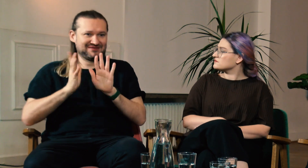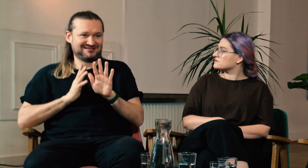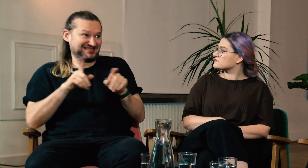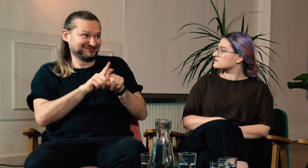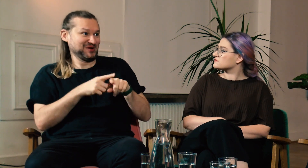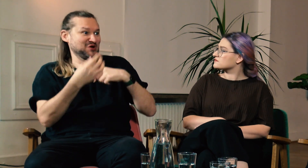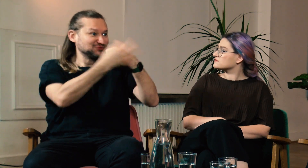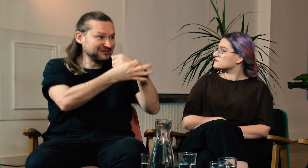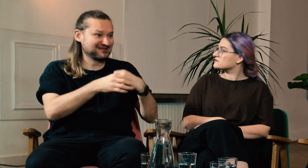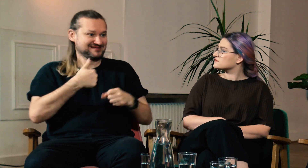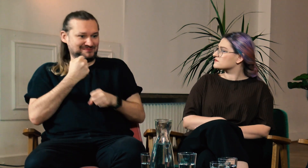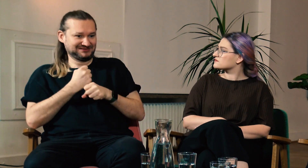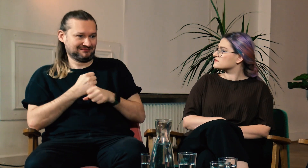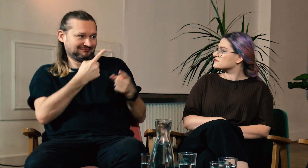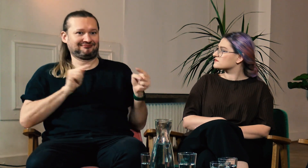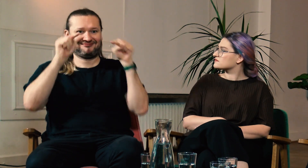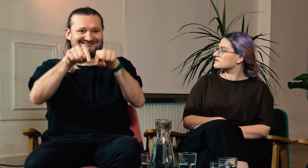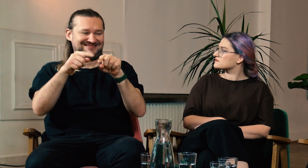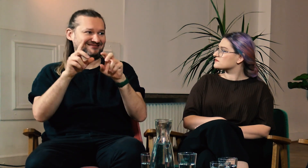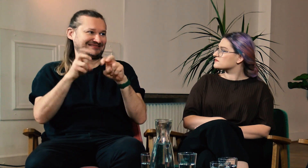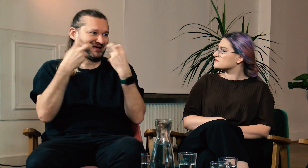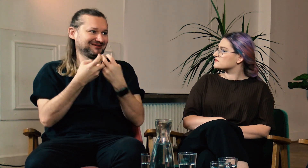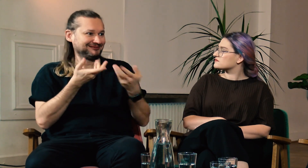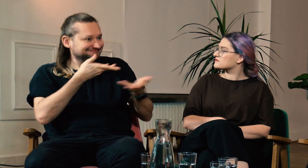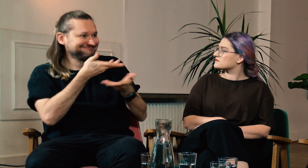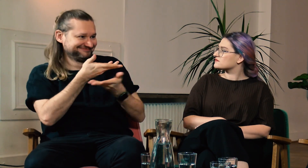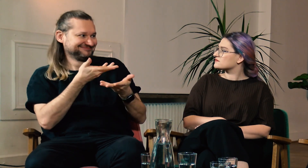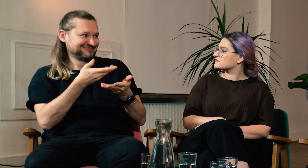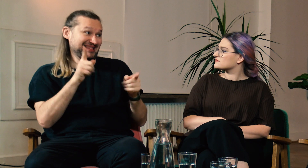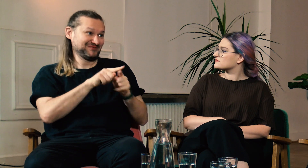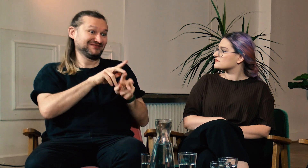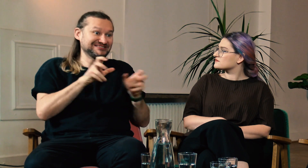Podczas pracy ze studentami też możemy wymieniać się informacjami. Często dyskutujemy w trakcie zajęć.